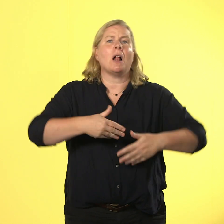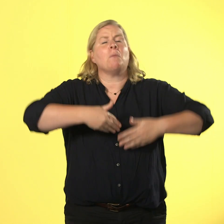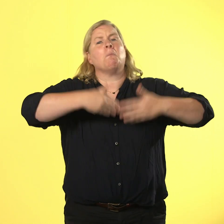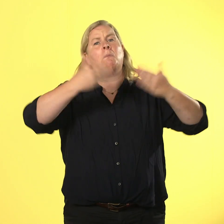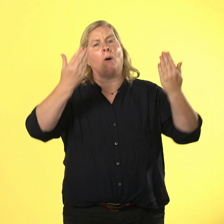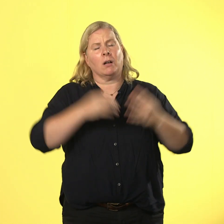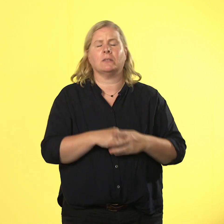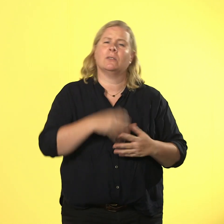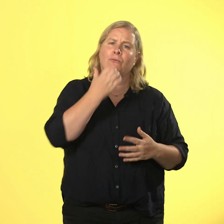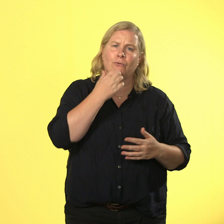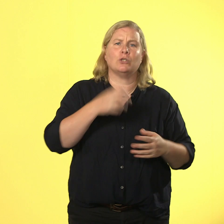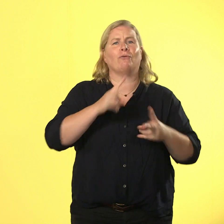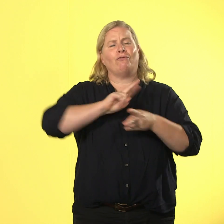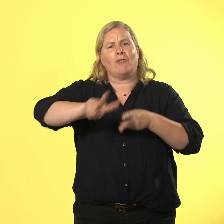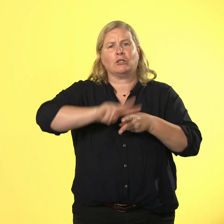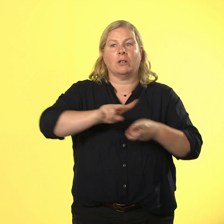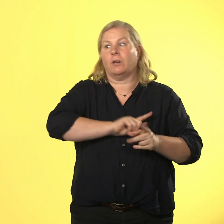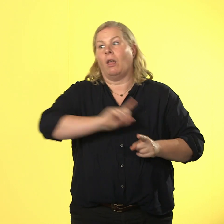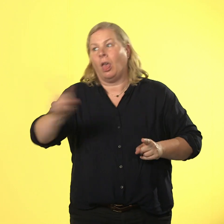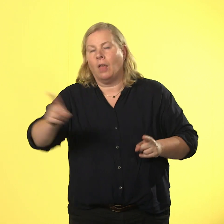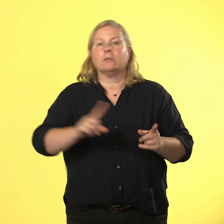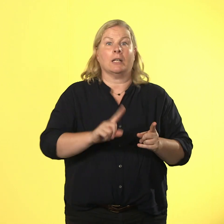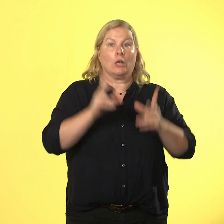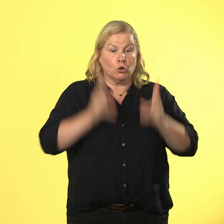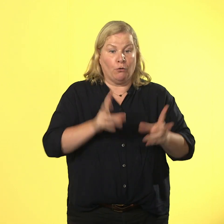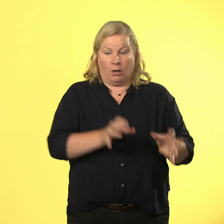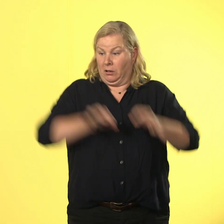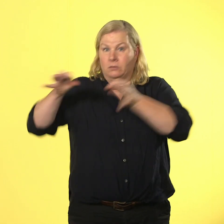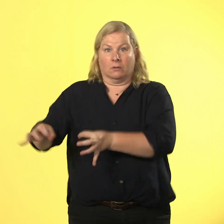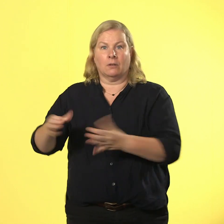beamen, weil er die zeit vergisst und nicht zu spät kommen will.